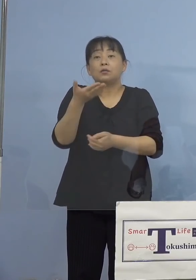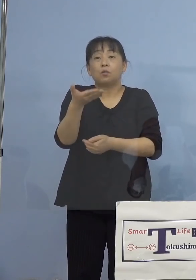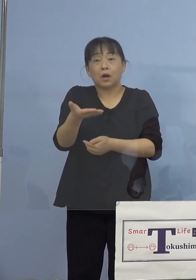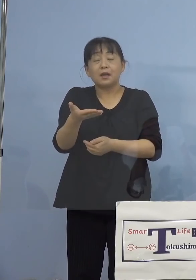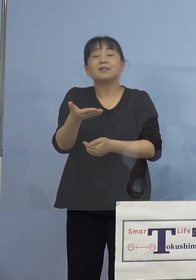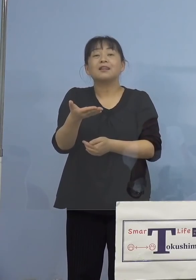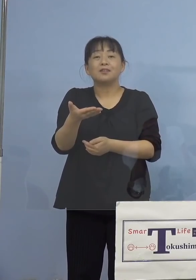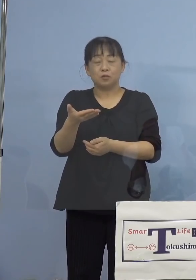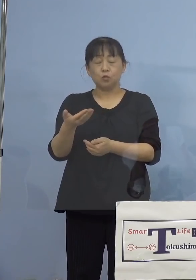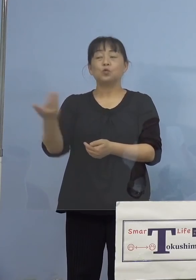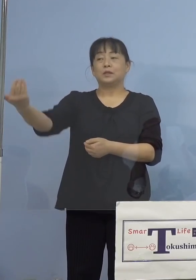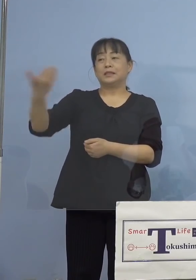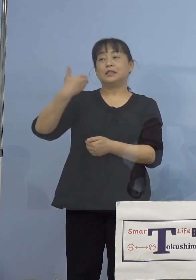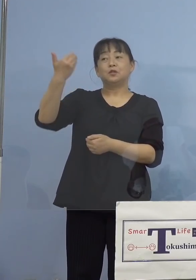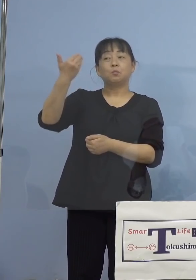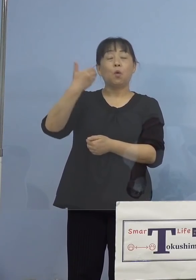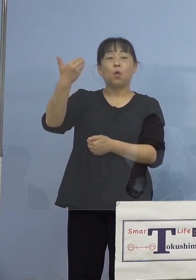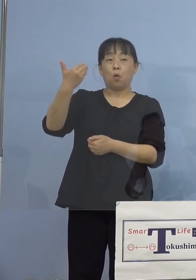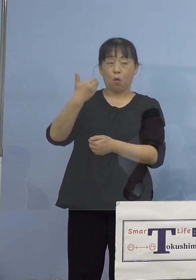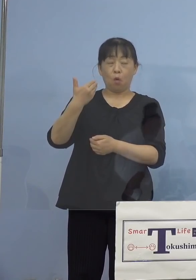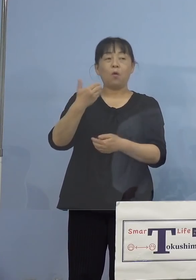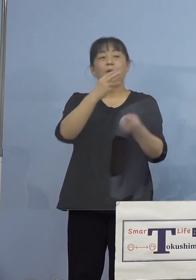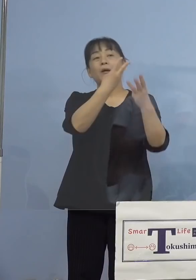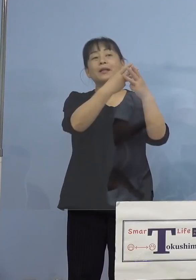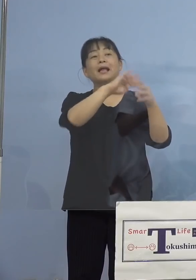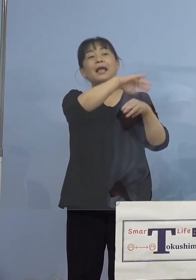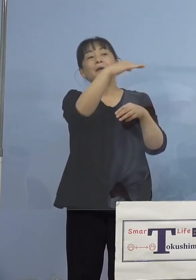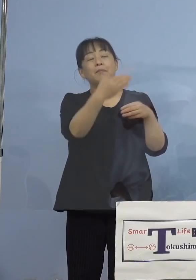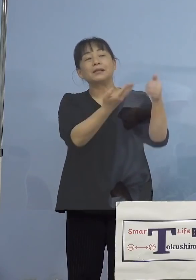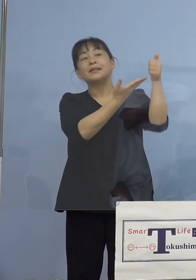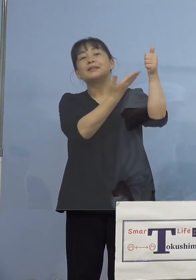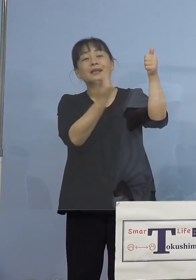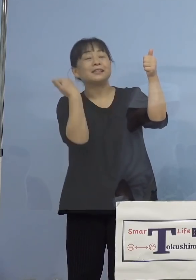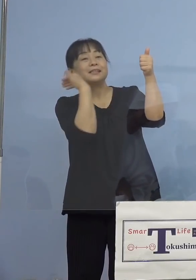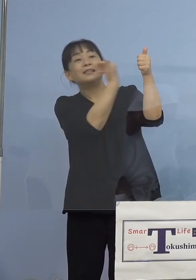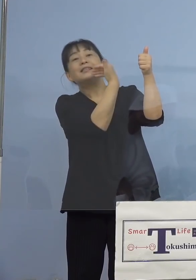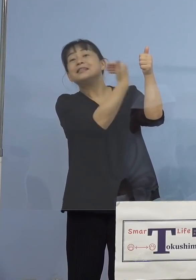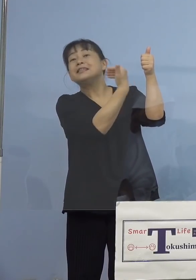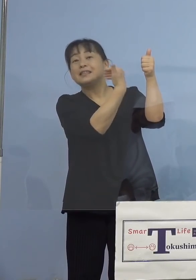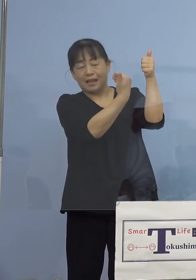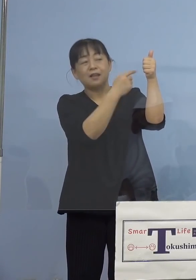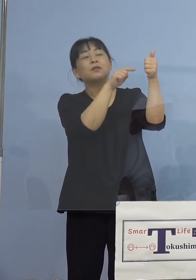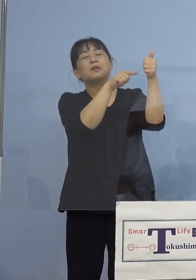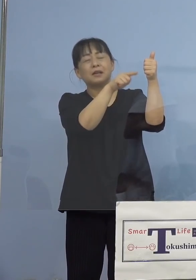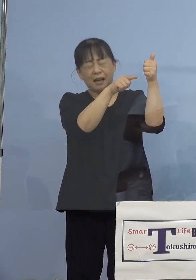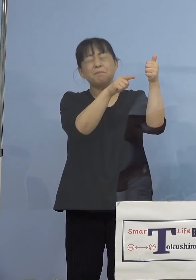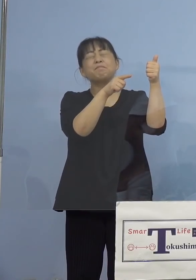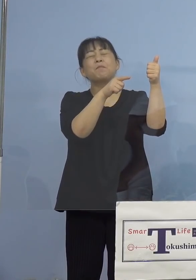学生さんたちが田山先生に直接、 そして分かりやすく田山先生がお答えを